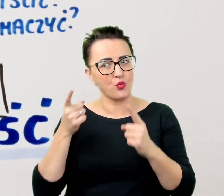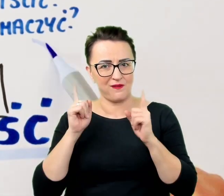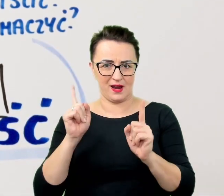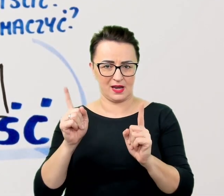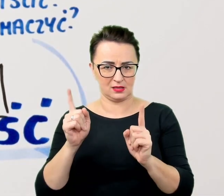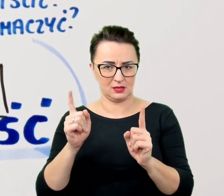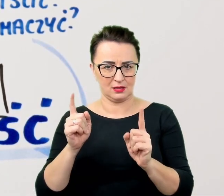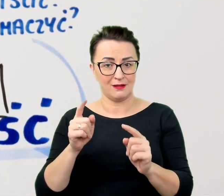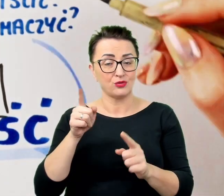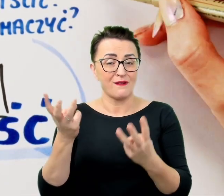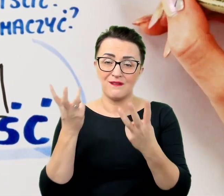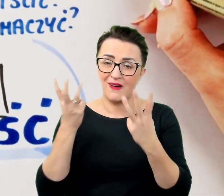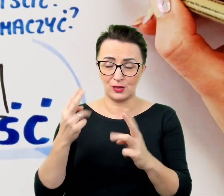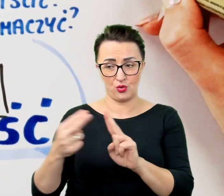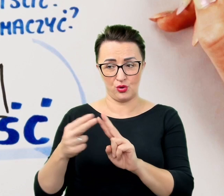Cierpliwość ujawnia się także w detalach.